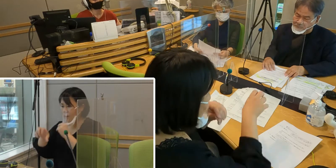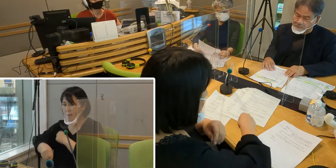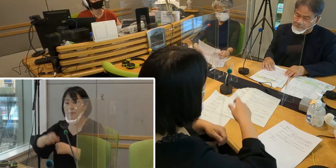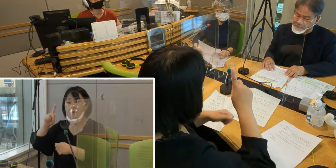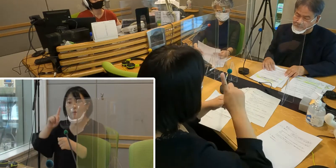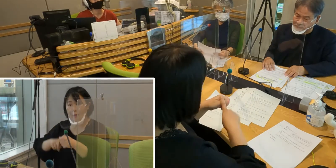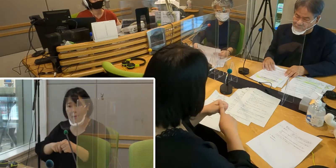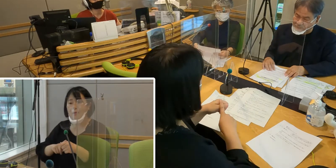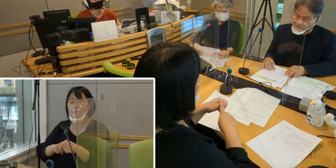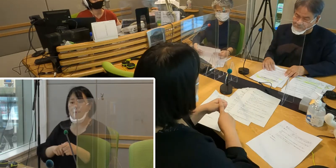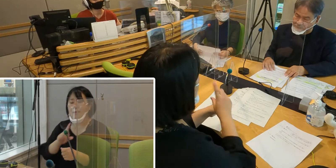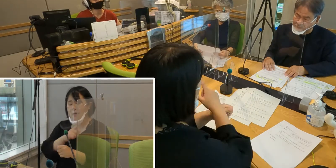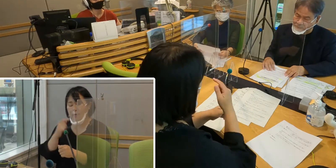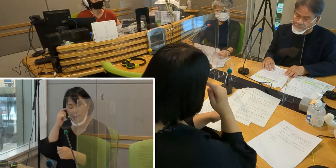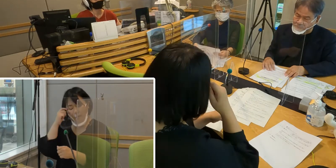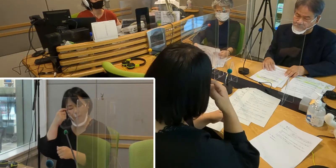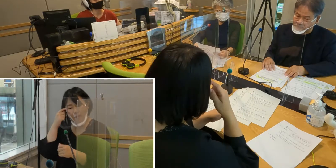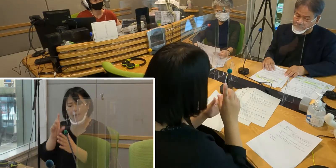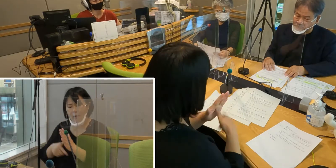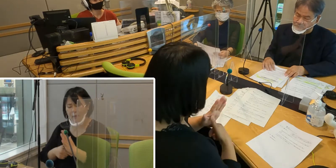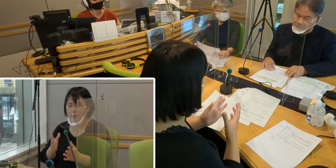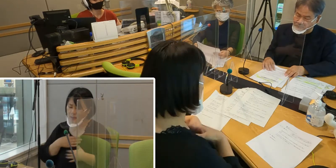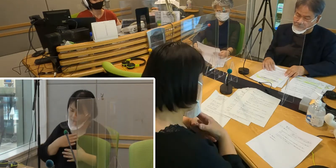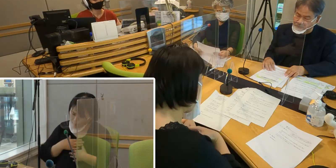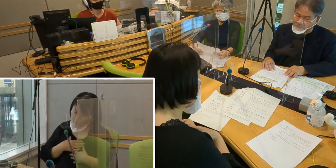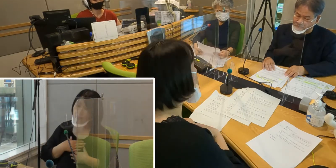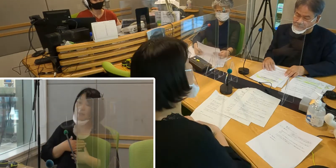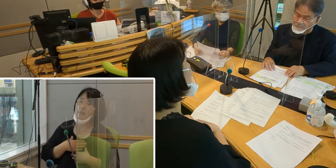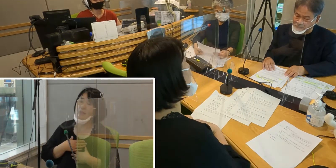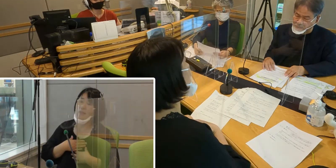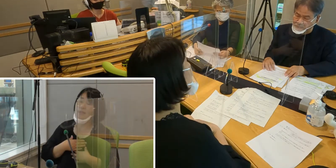というふうに考えたときに不安になったりとか